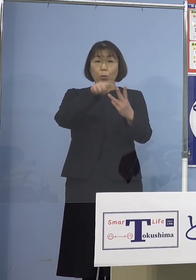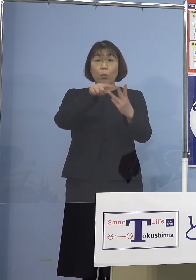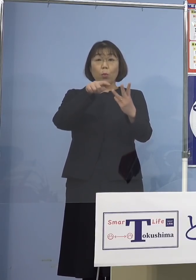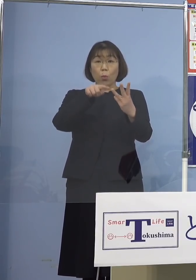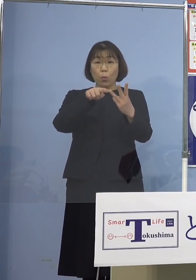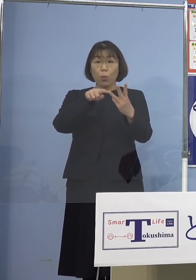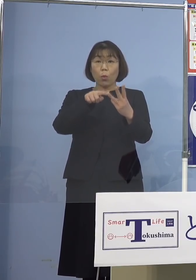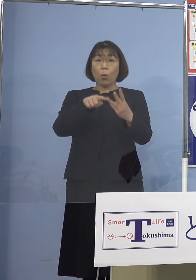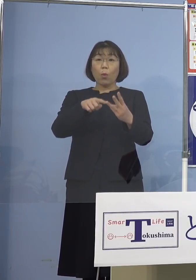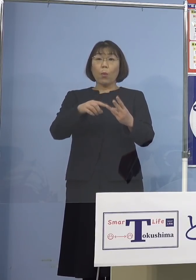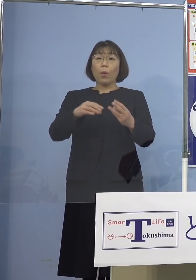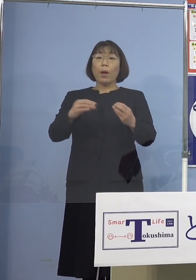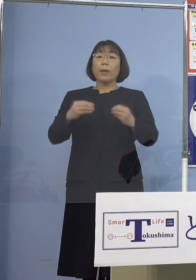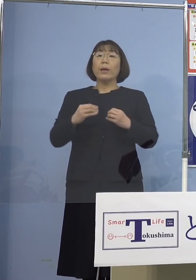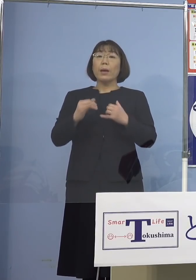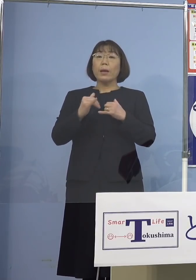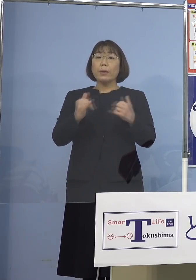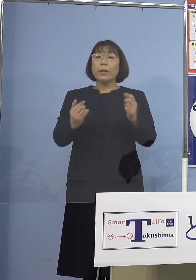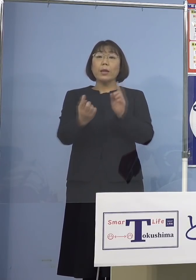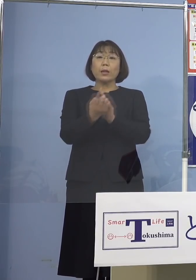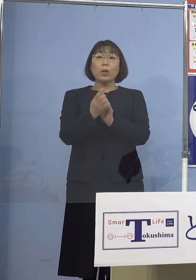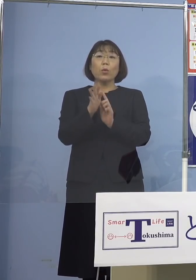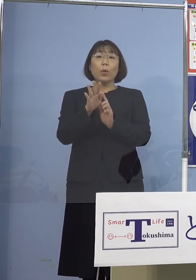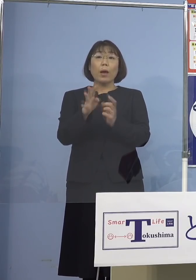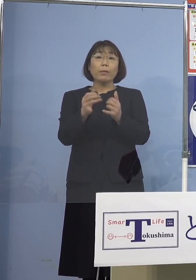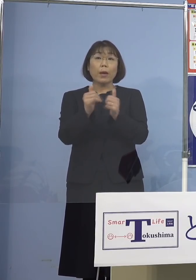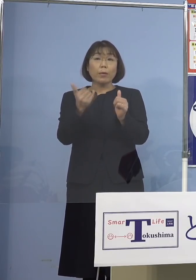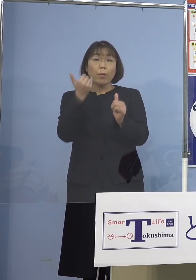感染者と接触した方 把握されていることから